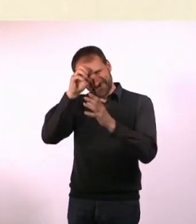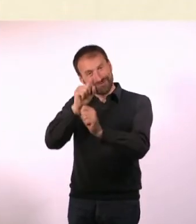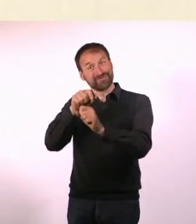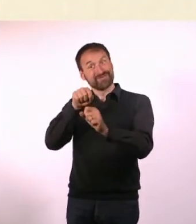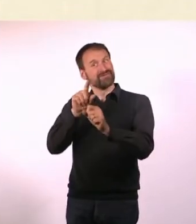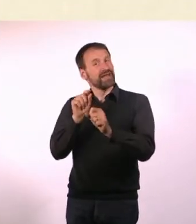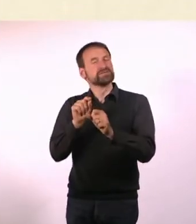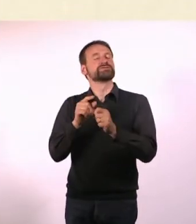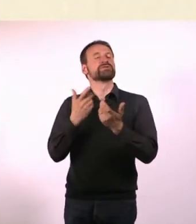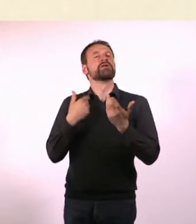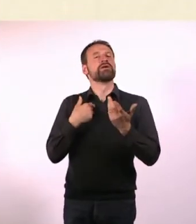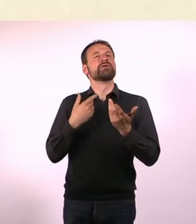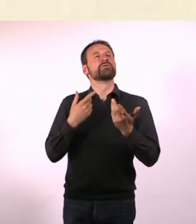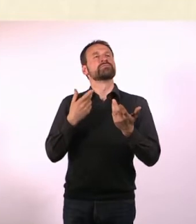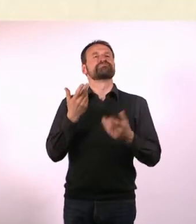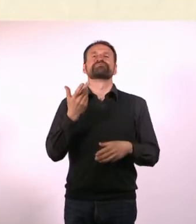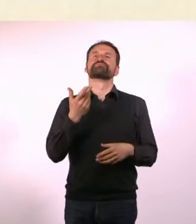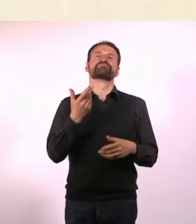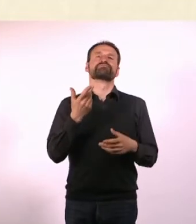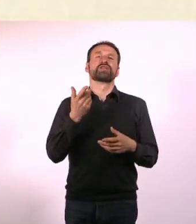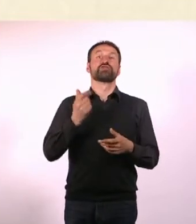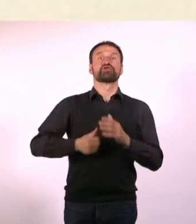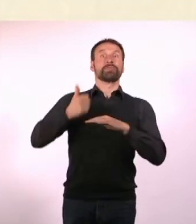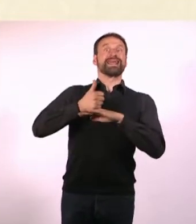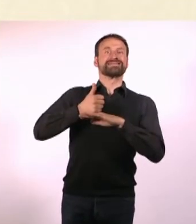Es geht ums Fesseln und Leute irgendwo aufhängen und auspeitschen.